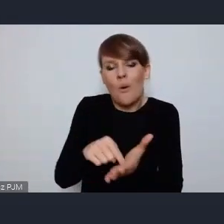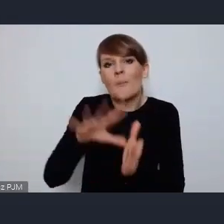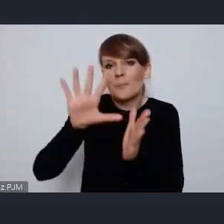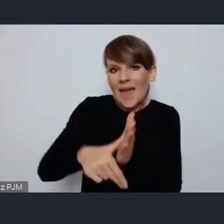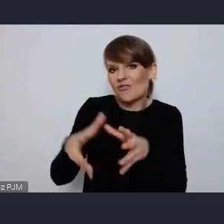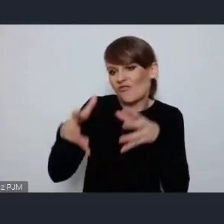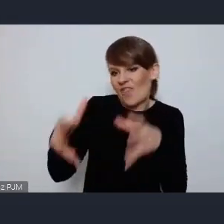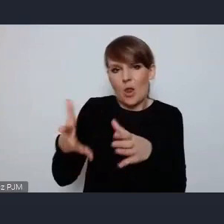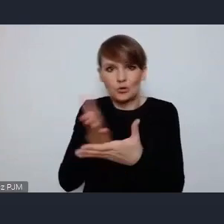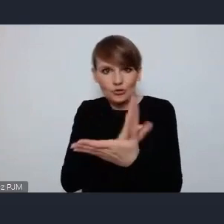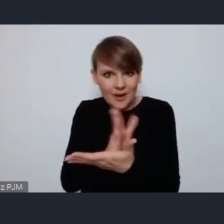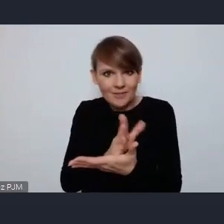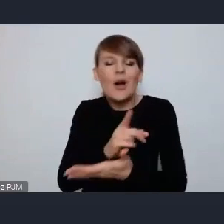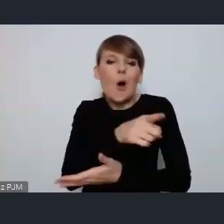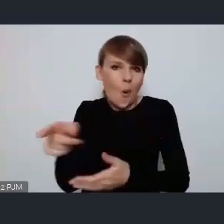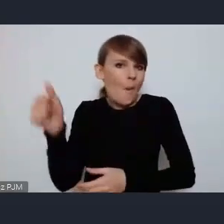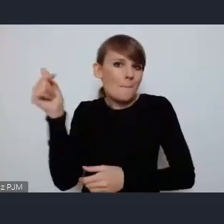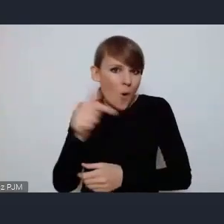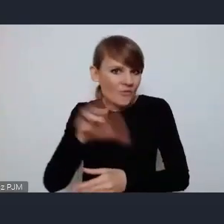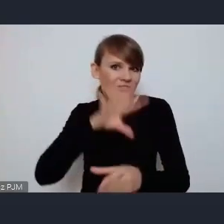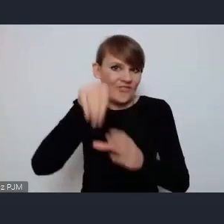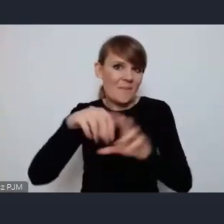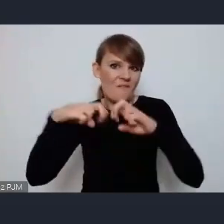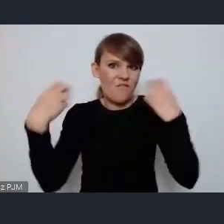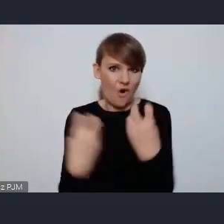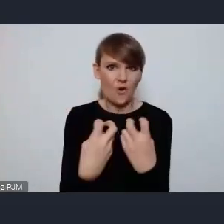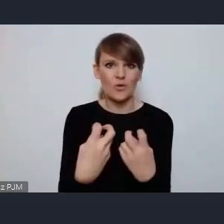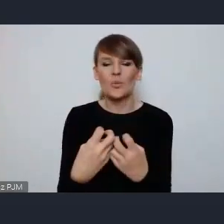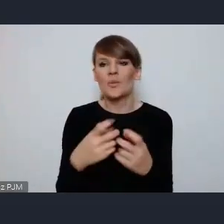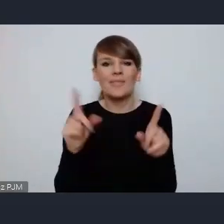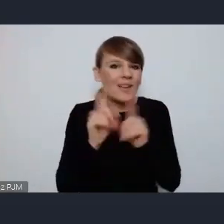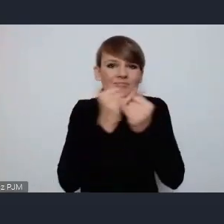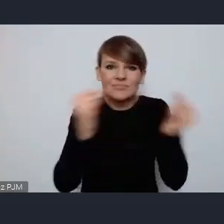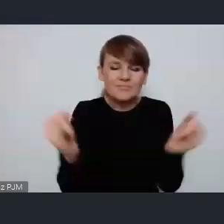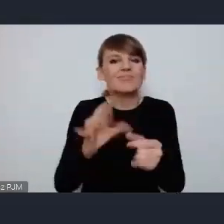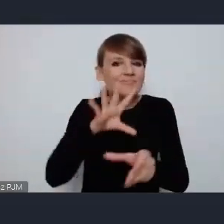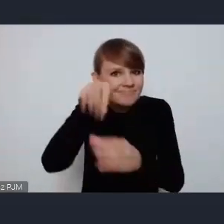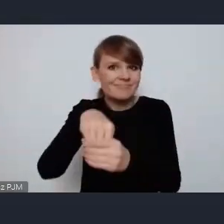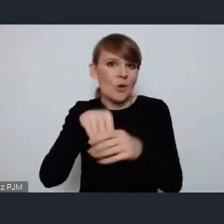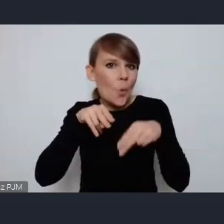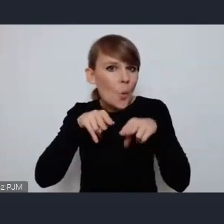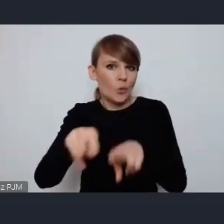powinny na takim forum i na każdym innym mieć swój udzia, swój ważny głos,